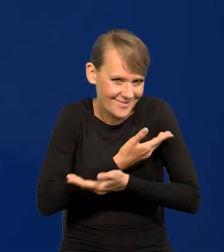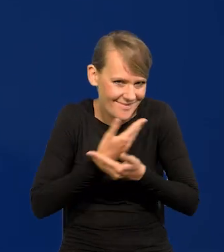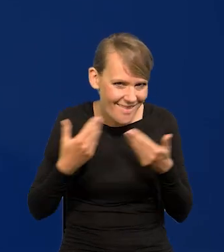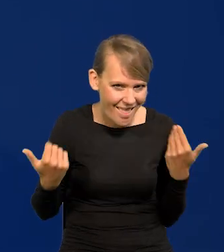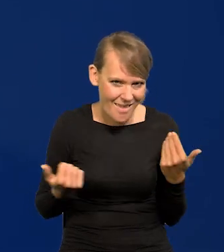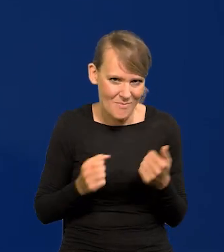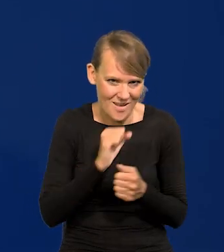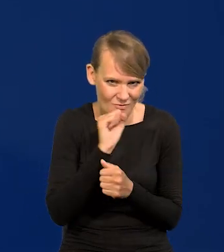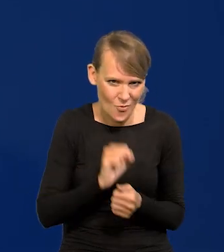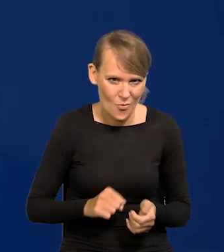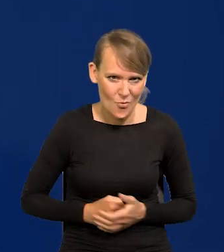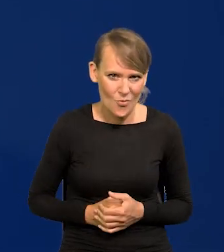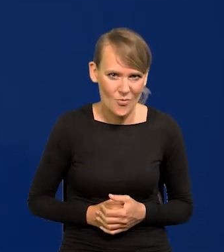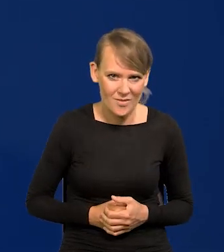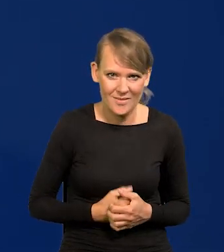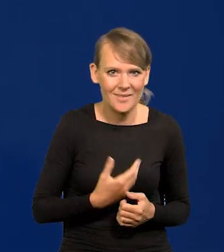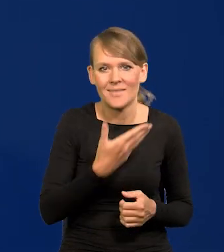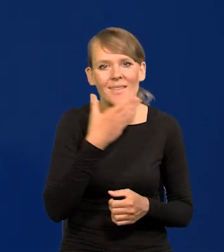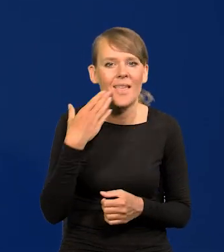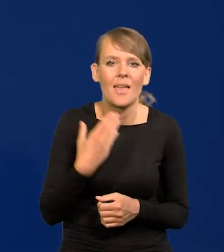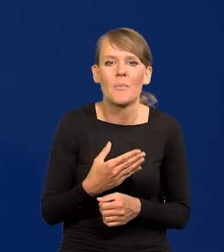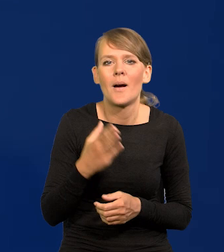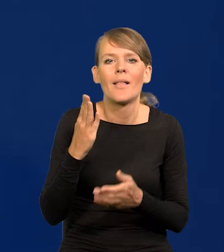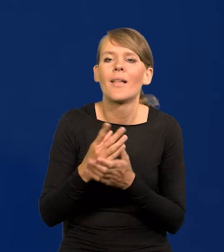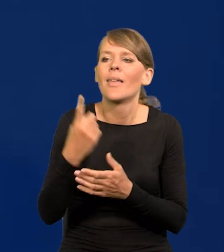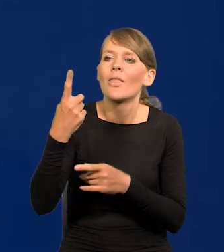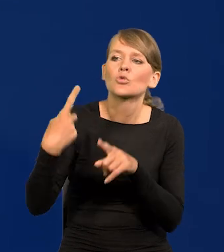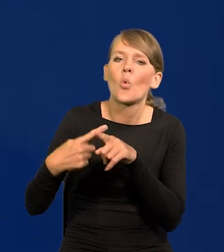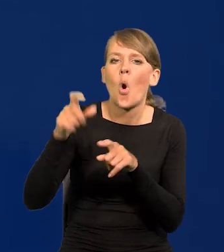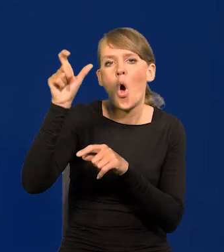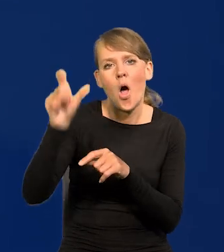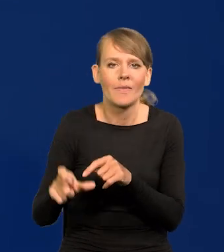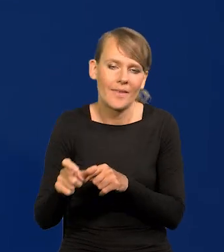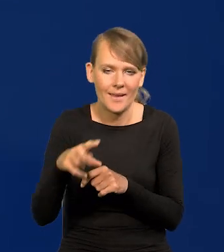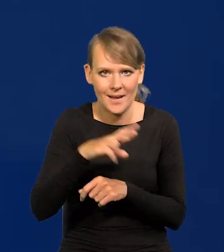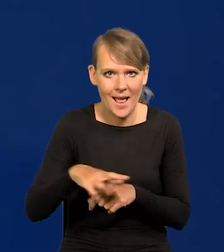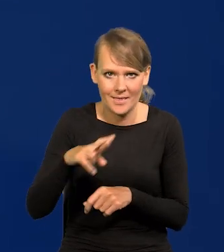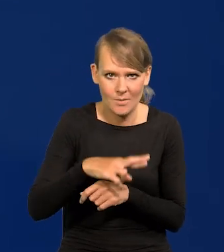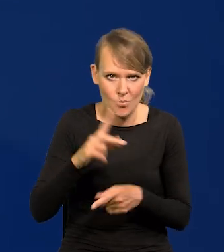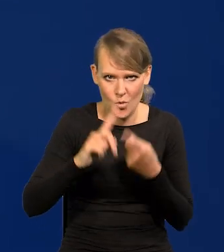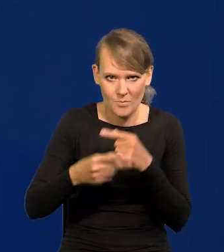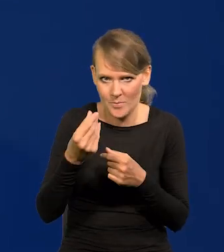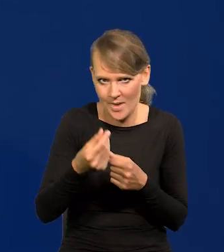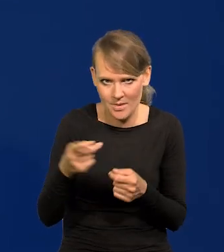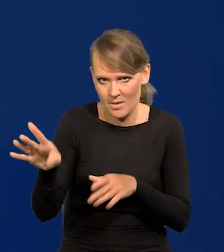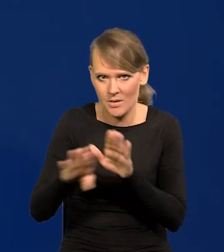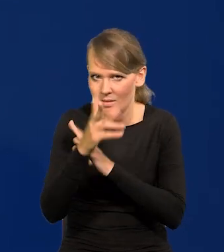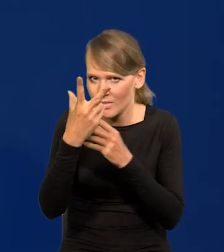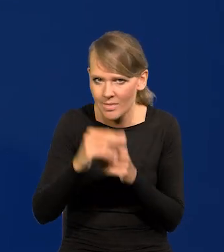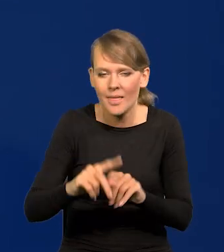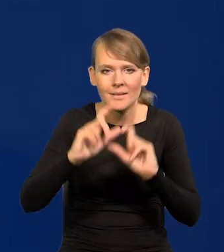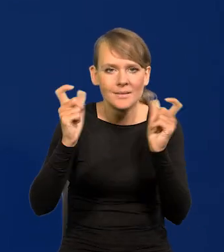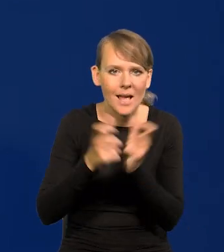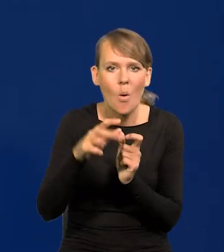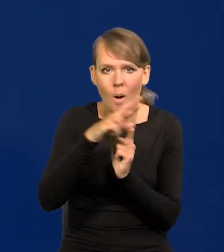Nie ma takiego organu jak członek Narodowego Banku, członek Rady Polityki Pieniężnej, jest stanowisko Rady Polityki Pieniężnej.